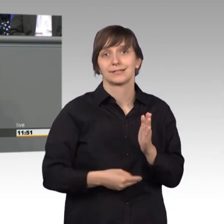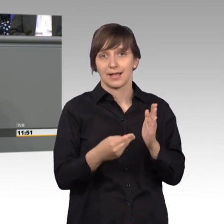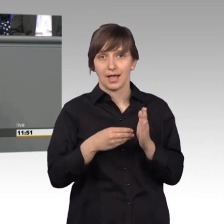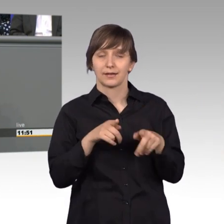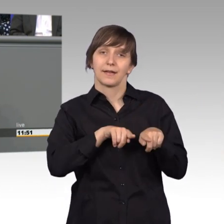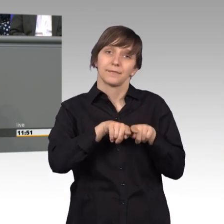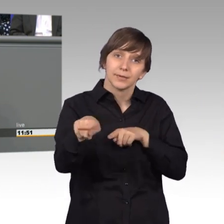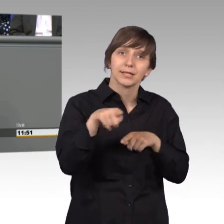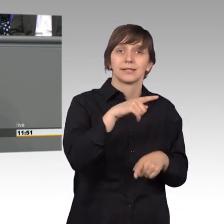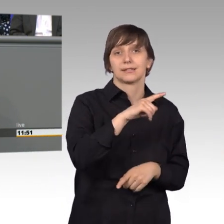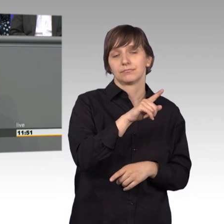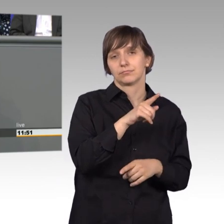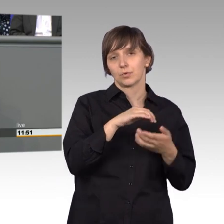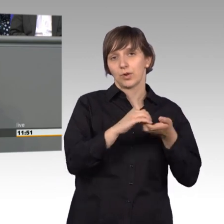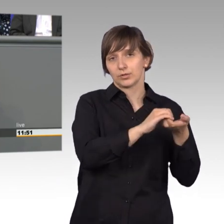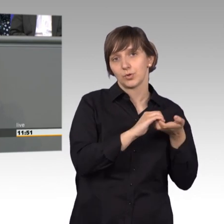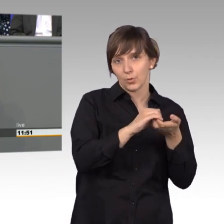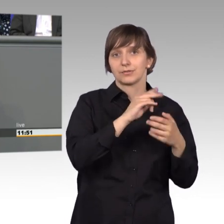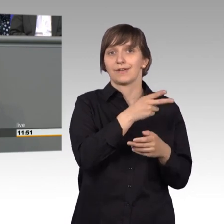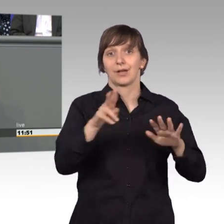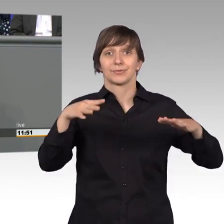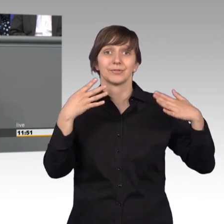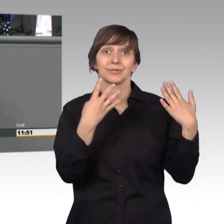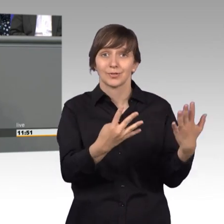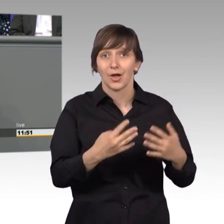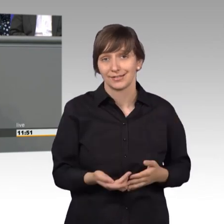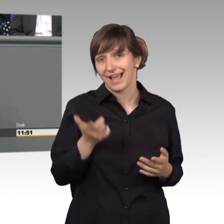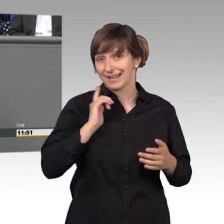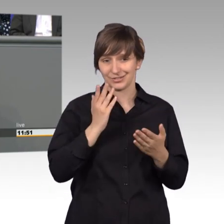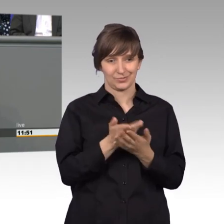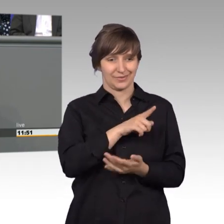von 2009, hätte schon längst umgelegt werden können, auch wir haben damals